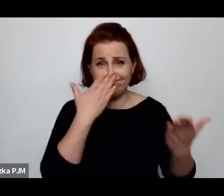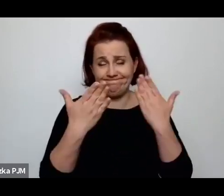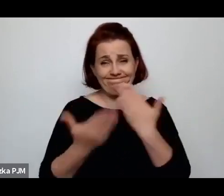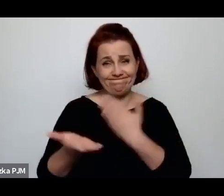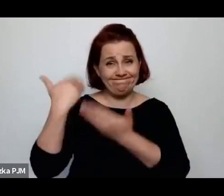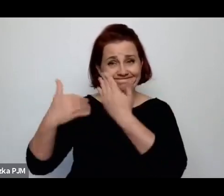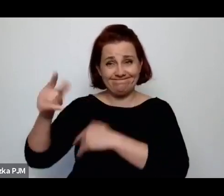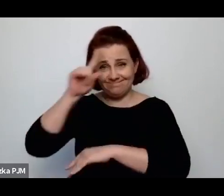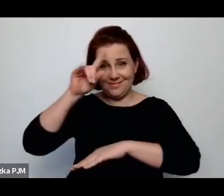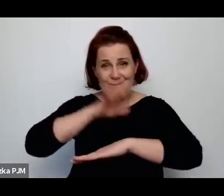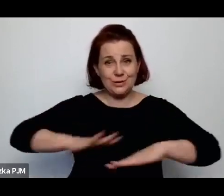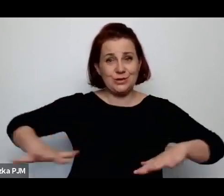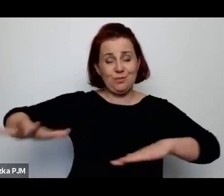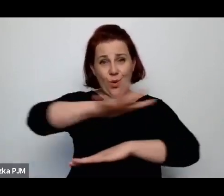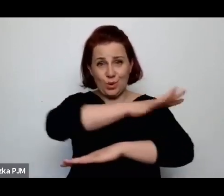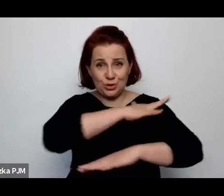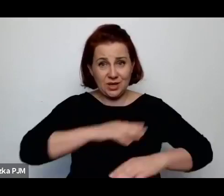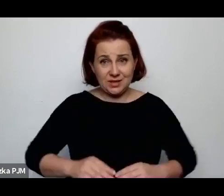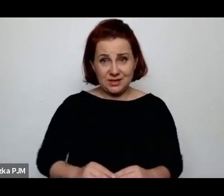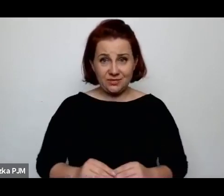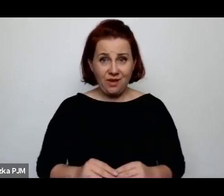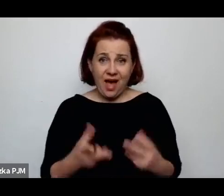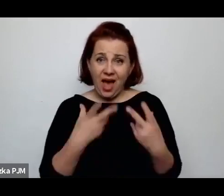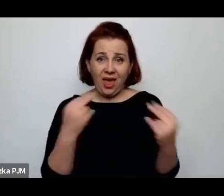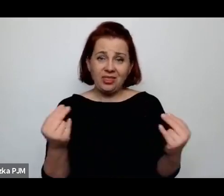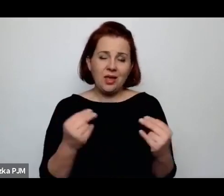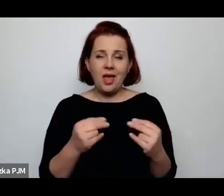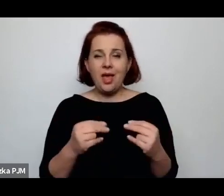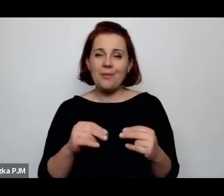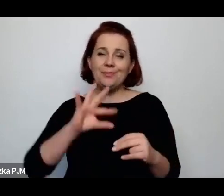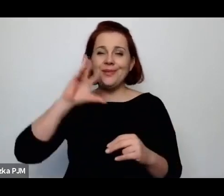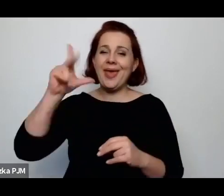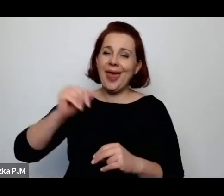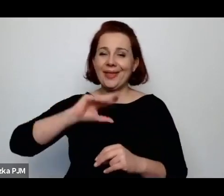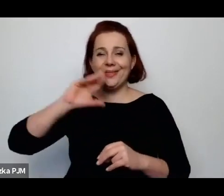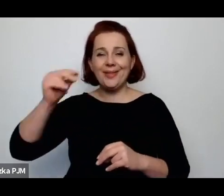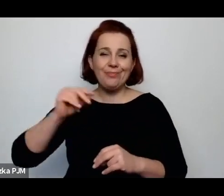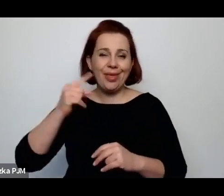a nie ten mityczny, o którym Pani mówiła na początku.